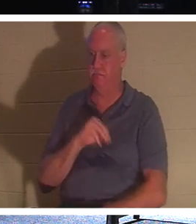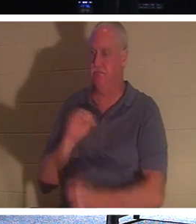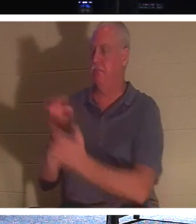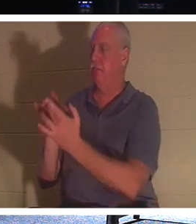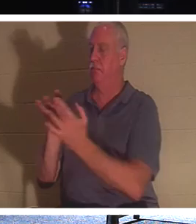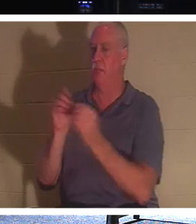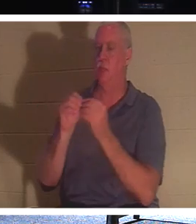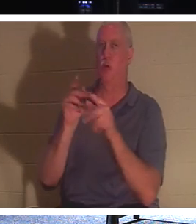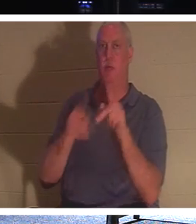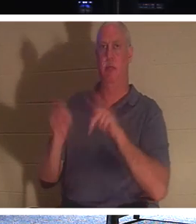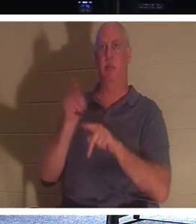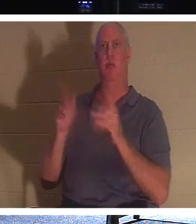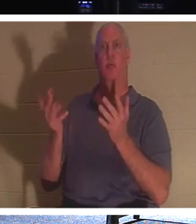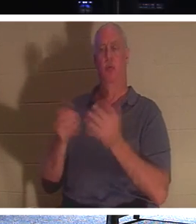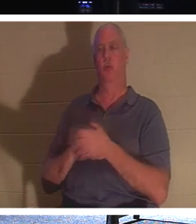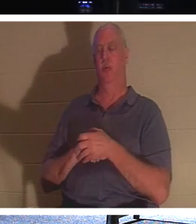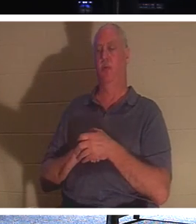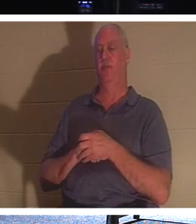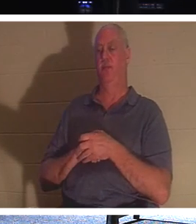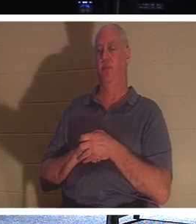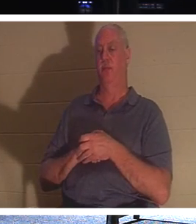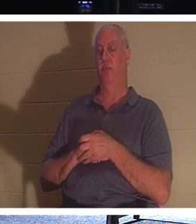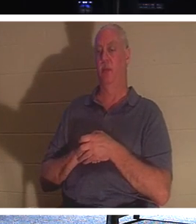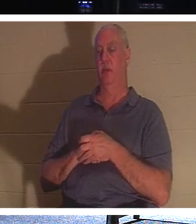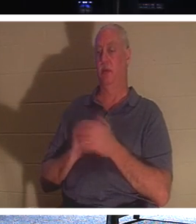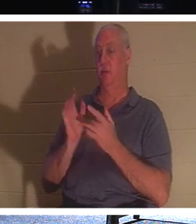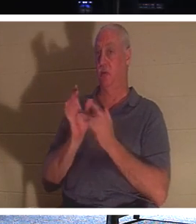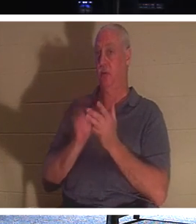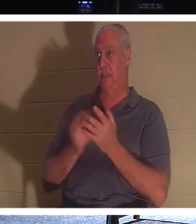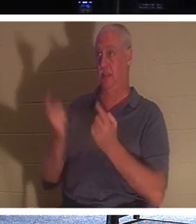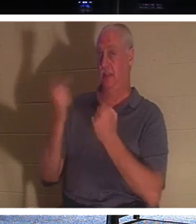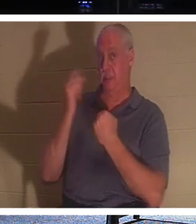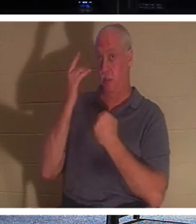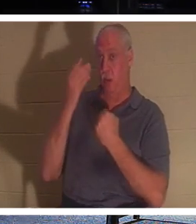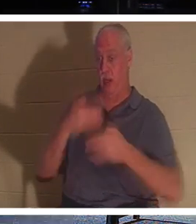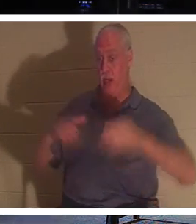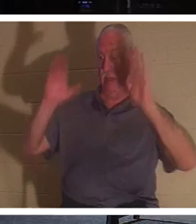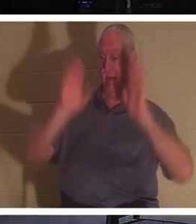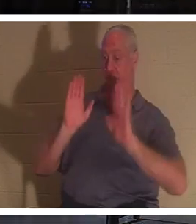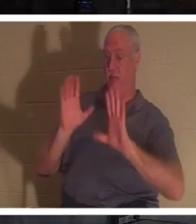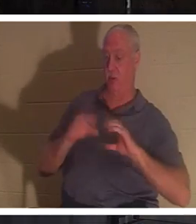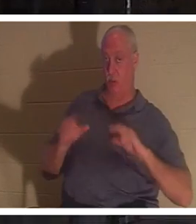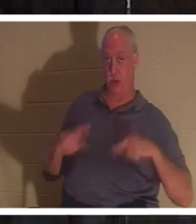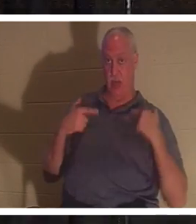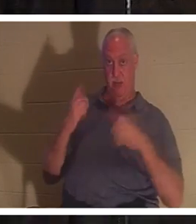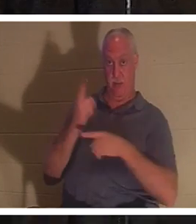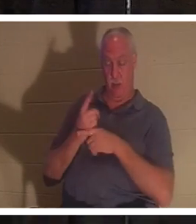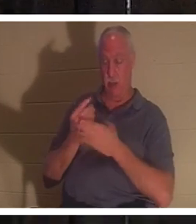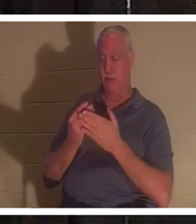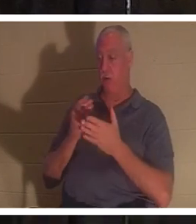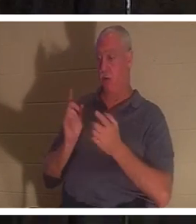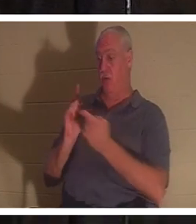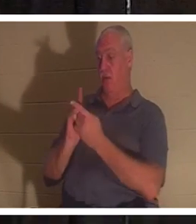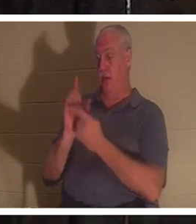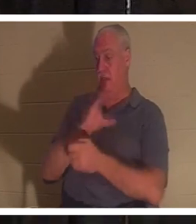о жизни. Иисус пришел, чтобы дать нам жизнь, верно? Библия говорит, что до встречи с Иисусом Христом вы были мертвы по своим